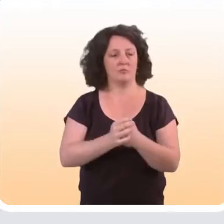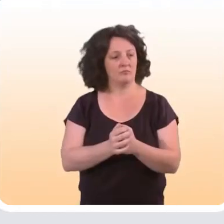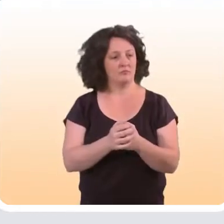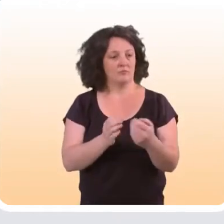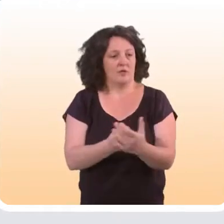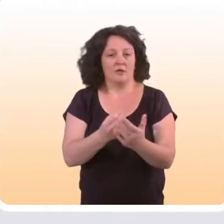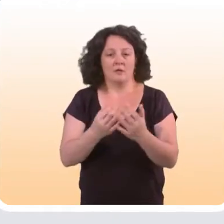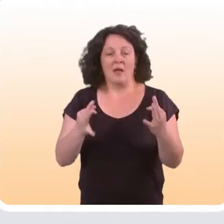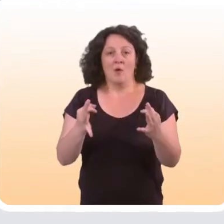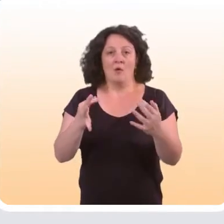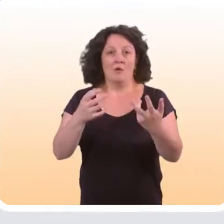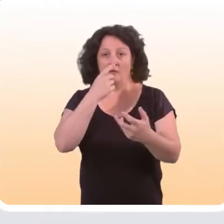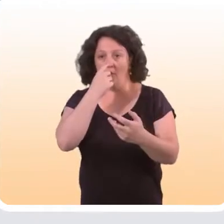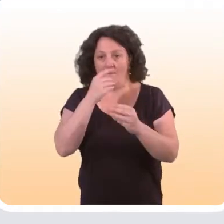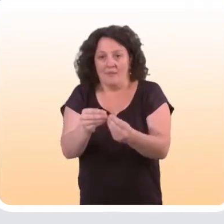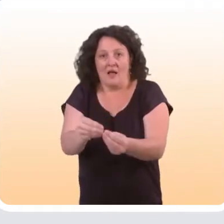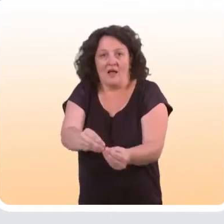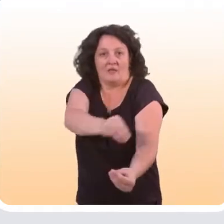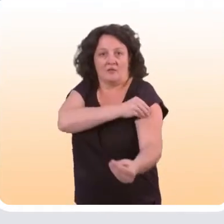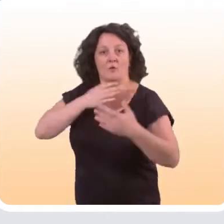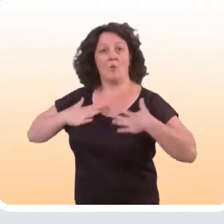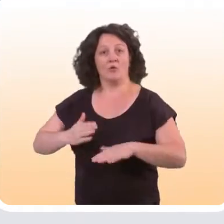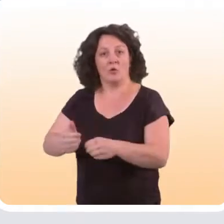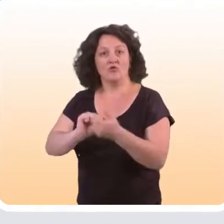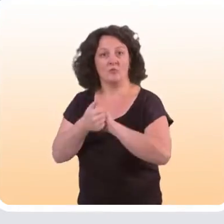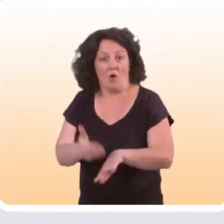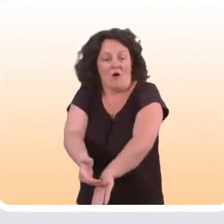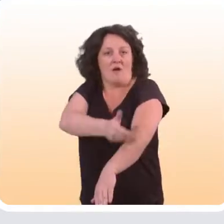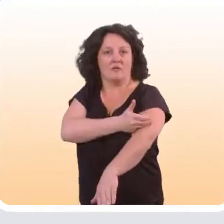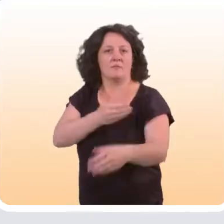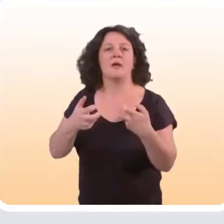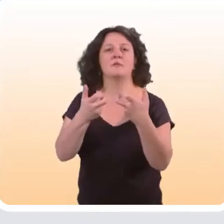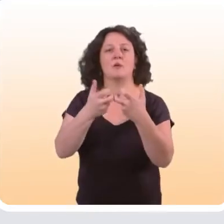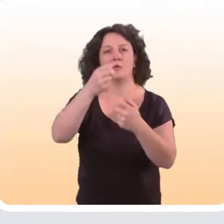Par exemple, cela peut être des indicateurs qui sont considérés comme des antécédents du changement de comportement.